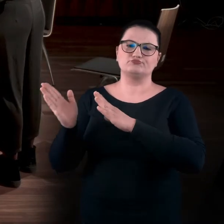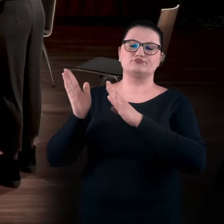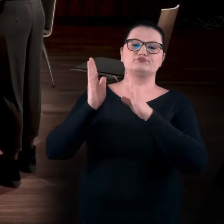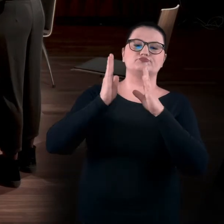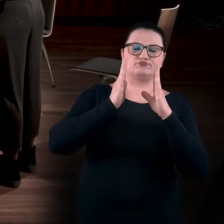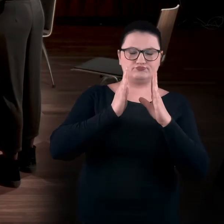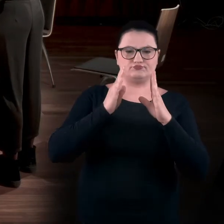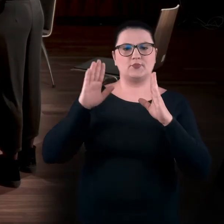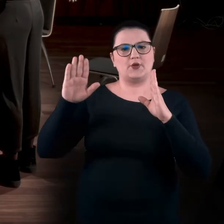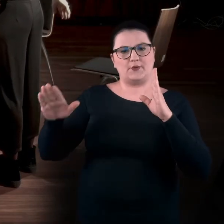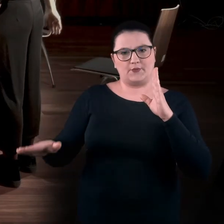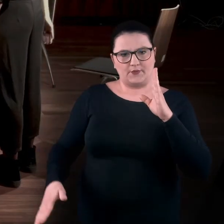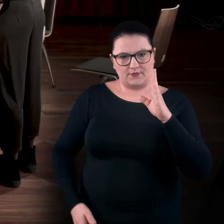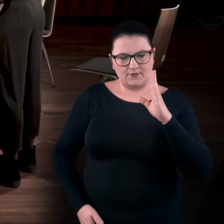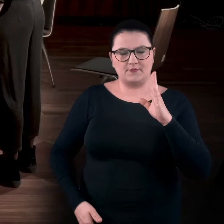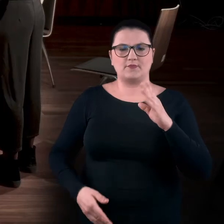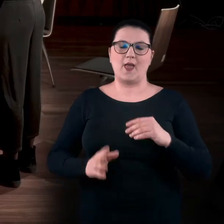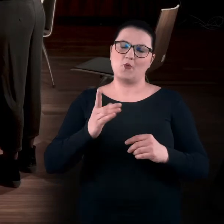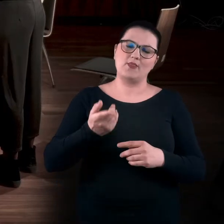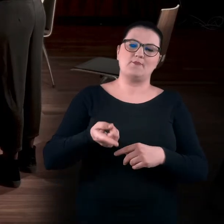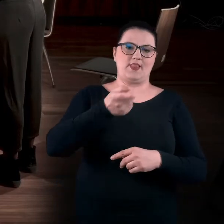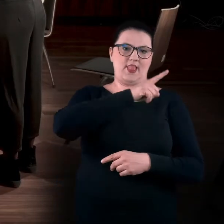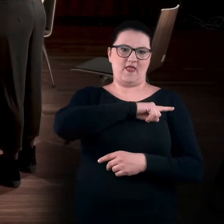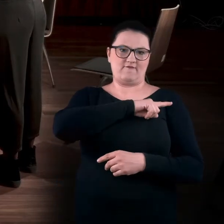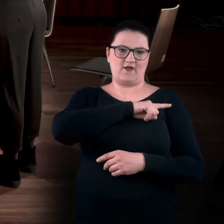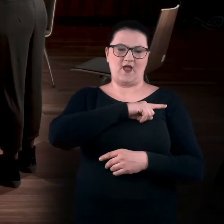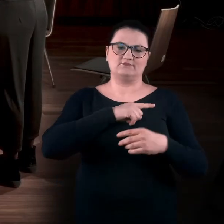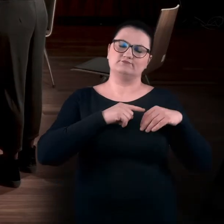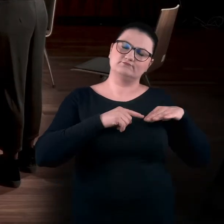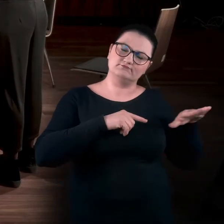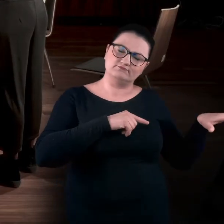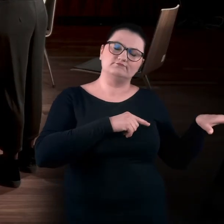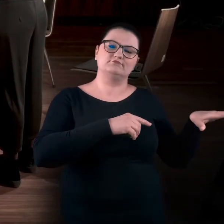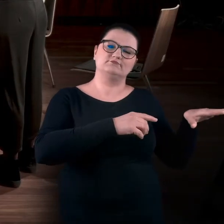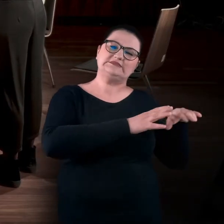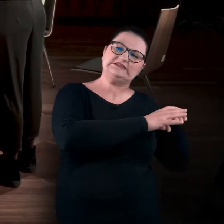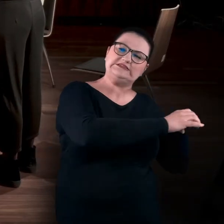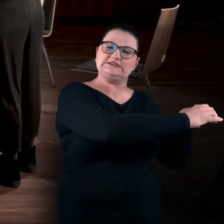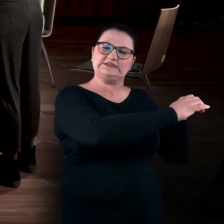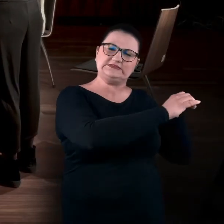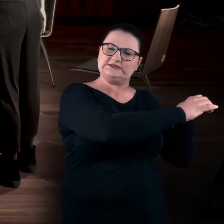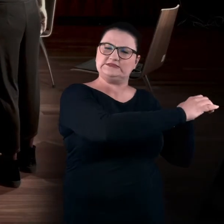Opuszczamy prawą rękę i wyciągamy lewą. I tak samo coś nas ciągnie w lewą stronę.